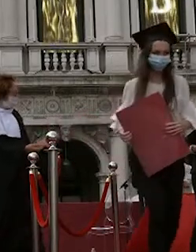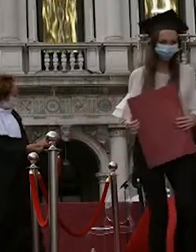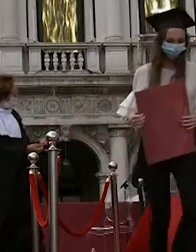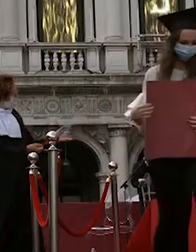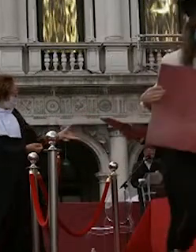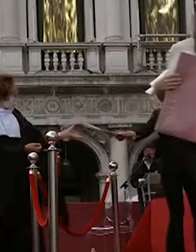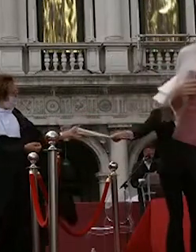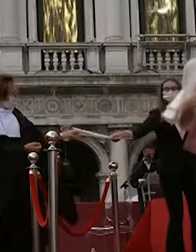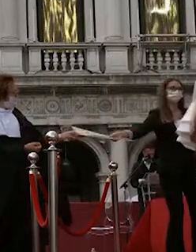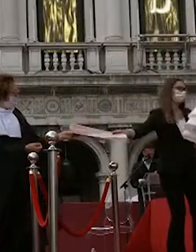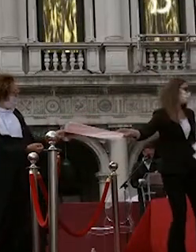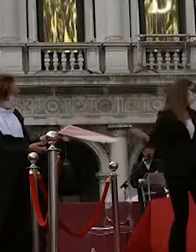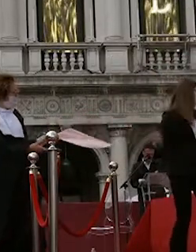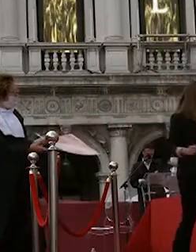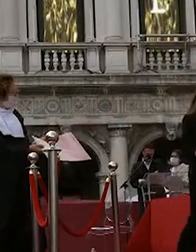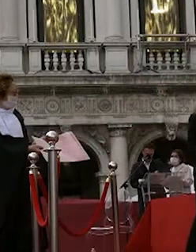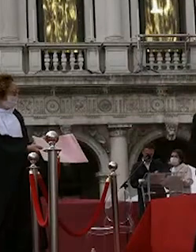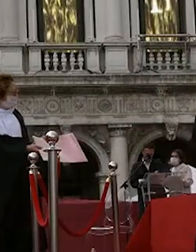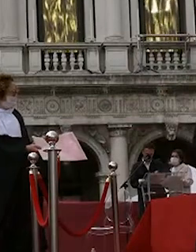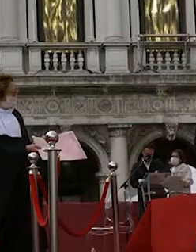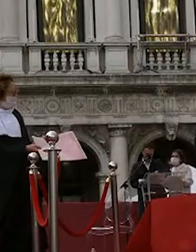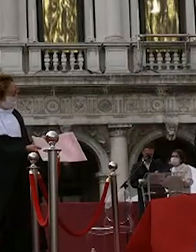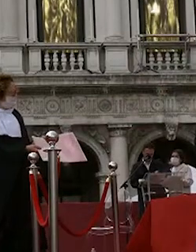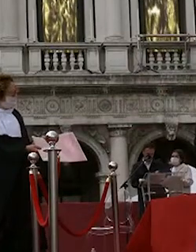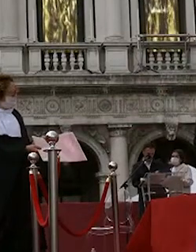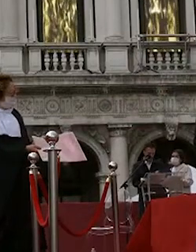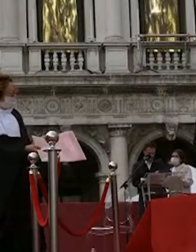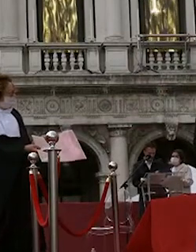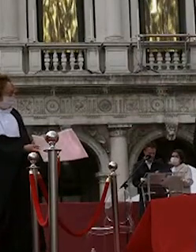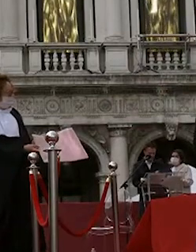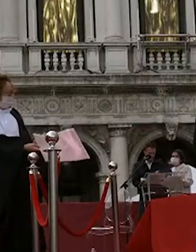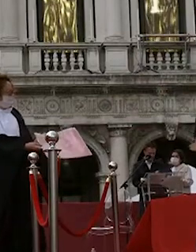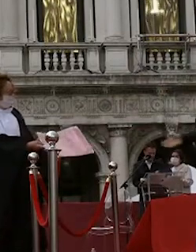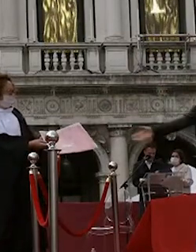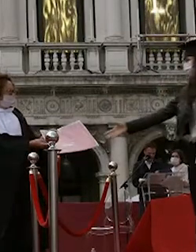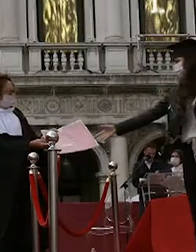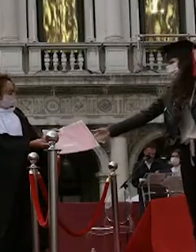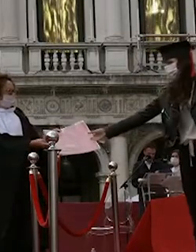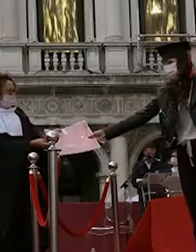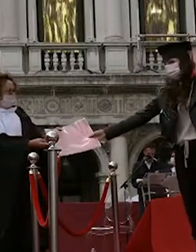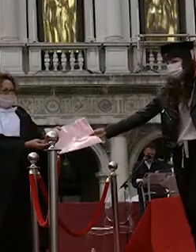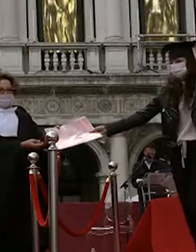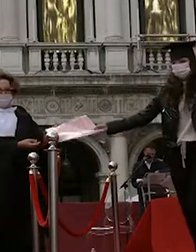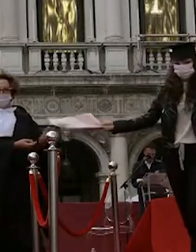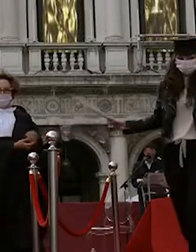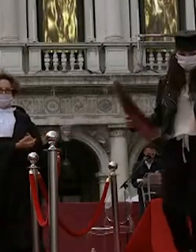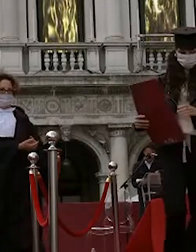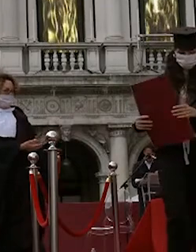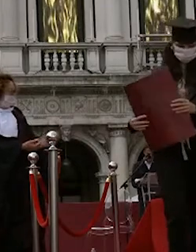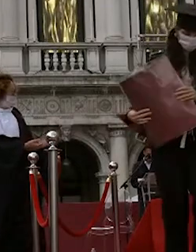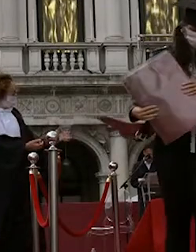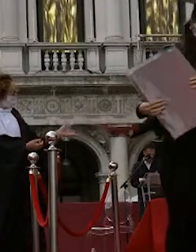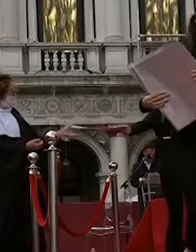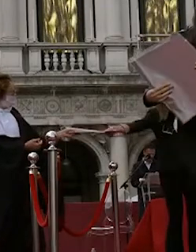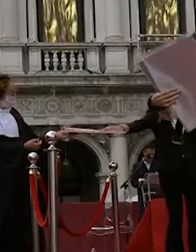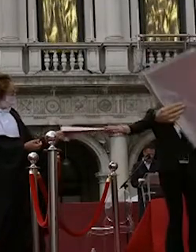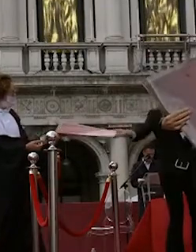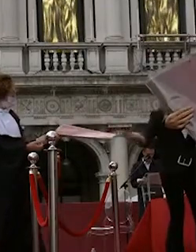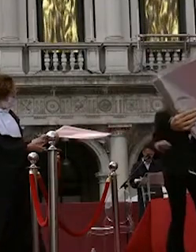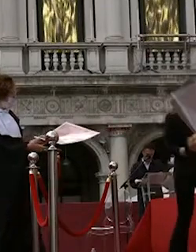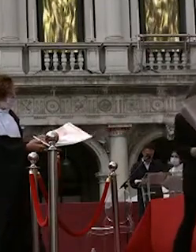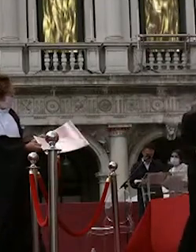spigariol silvia gomirato giada spoldi